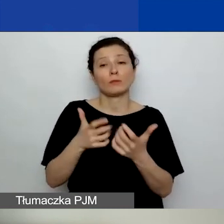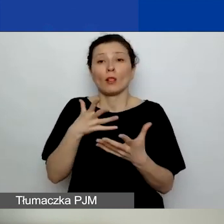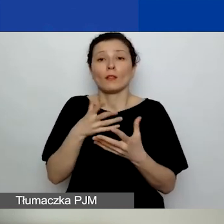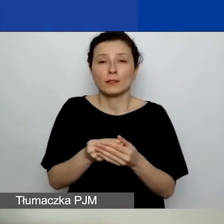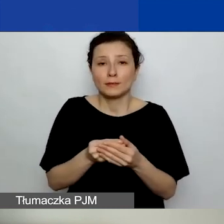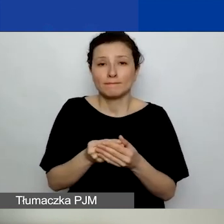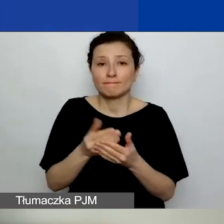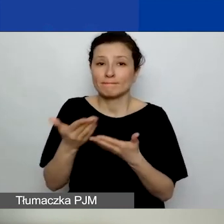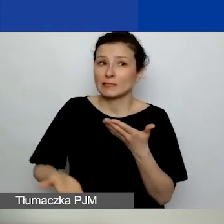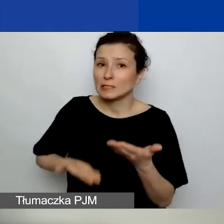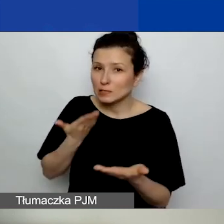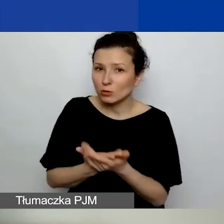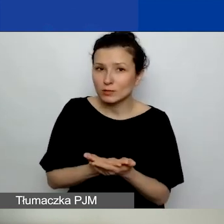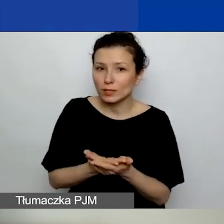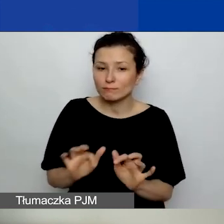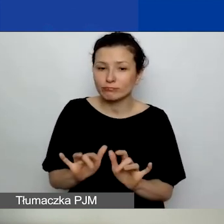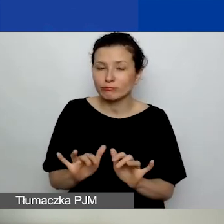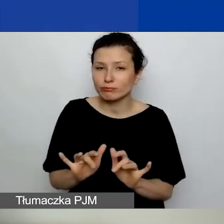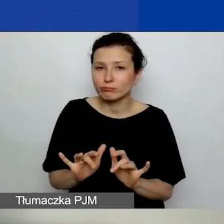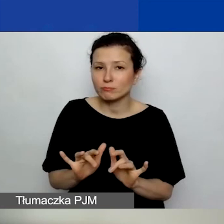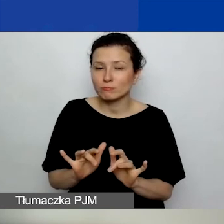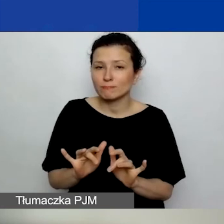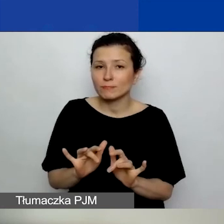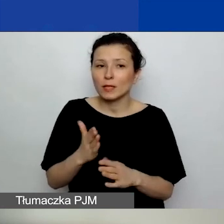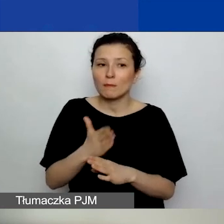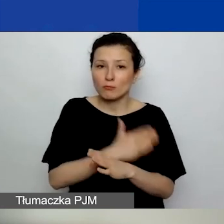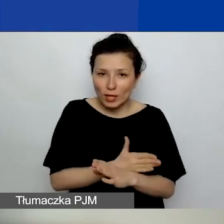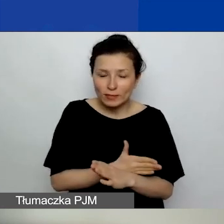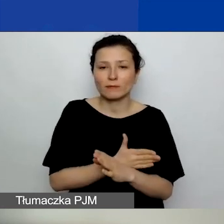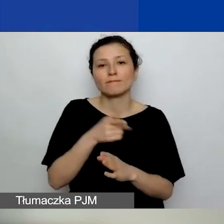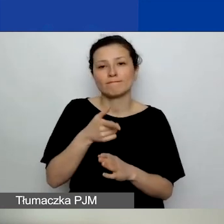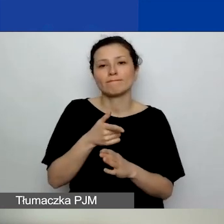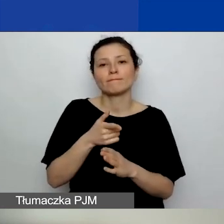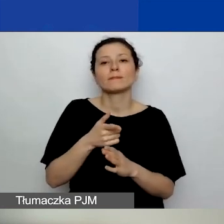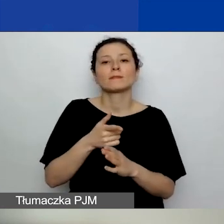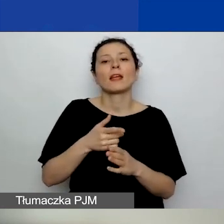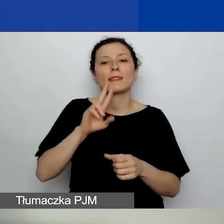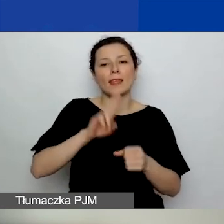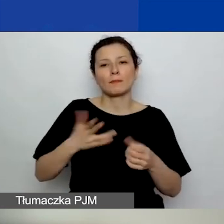na ostatnią godzinę przed zamknięciem generatora. Bo naprawdę wtedy,